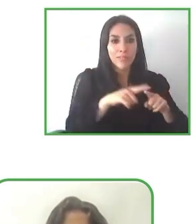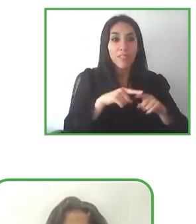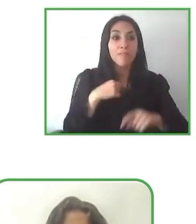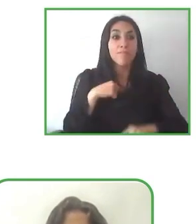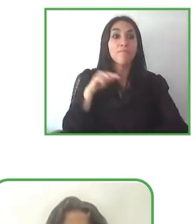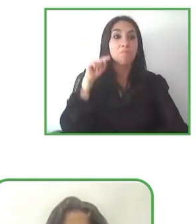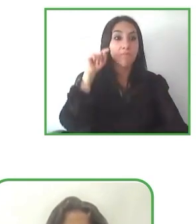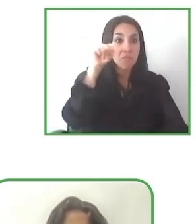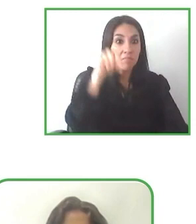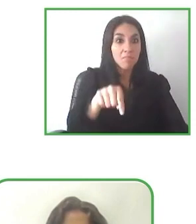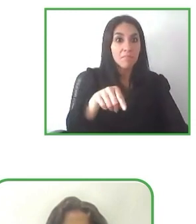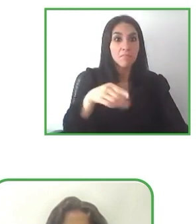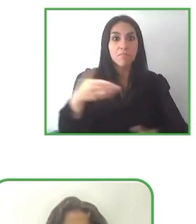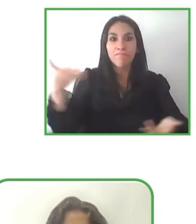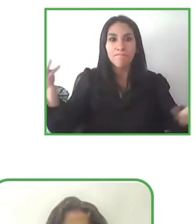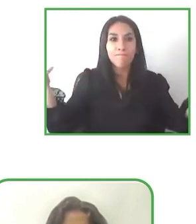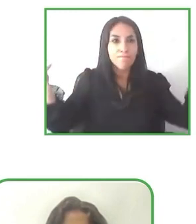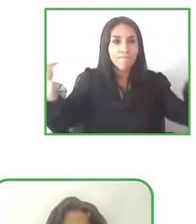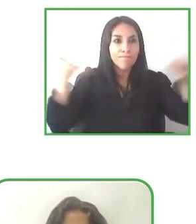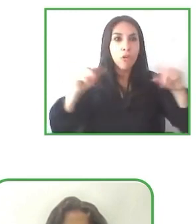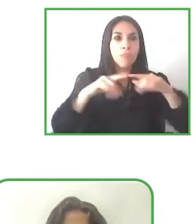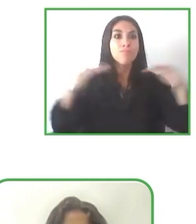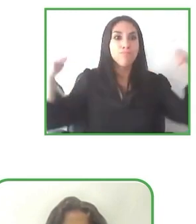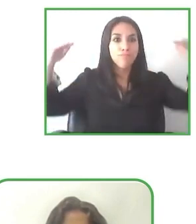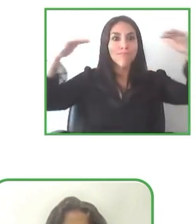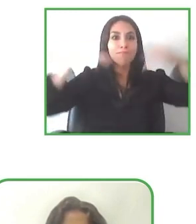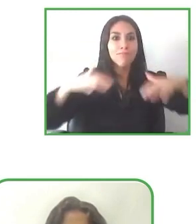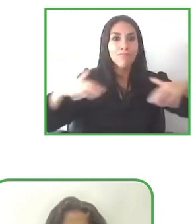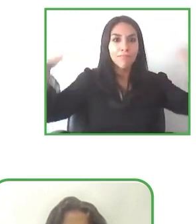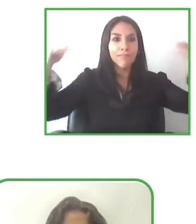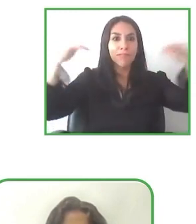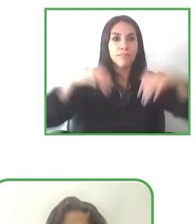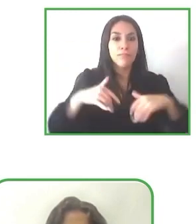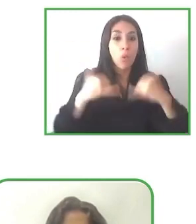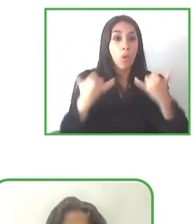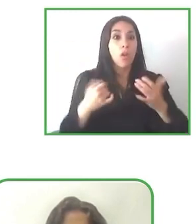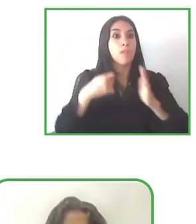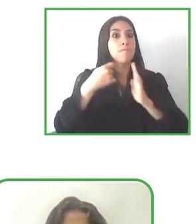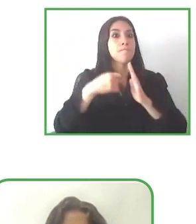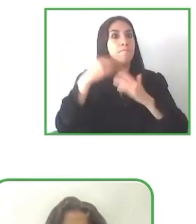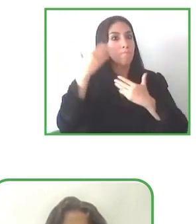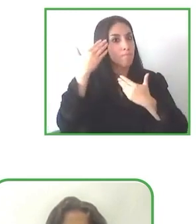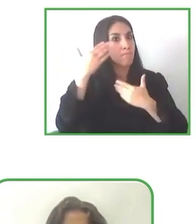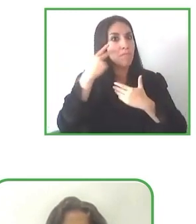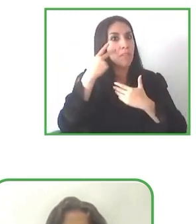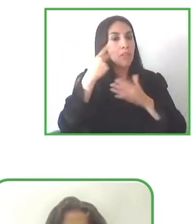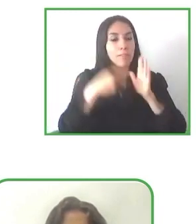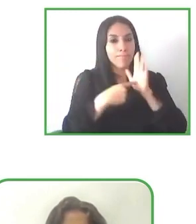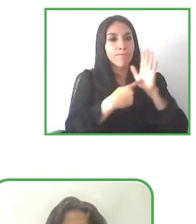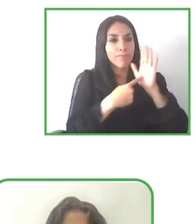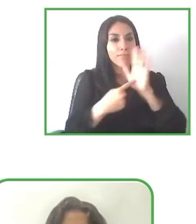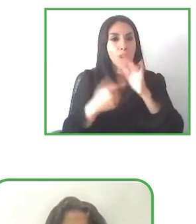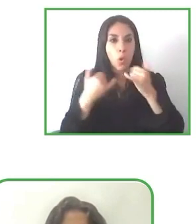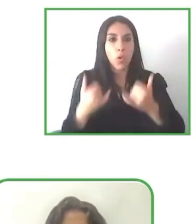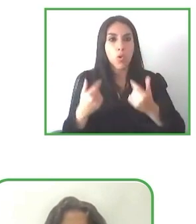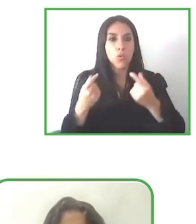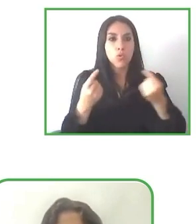nuevos socios que estén abiertos todos los turistas en América Latina. Gracias por la pregunta.